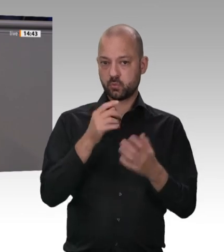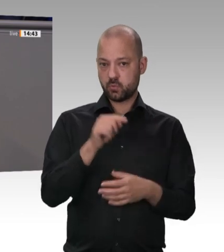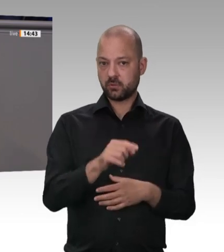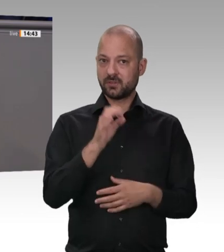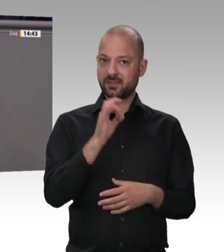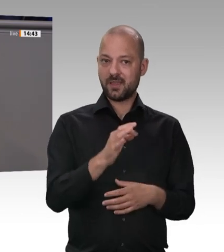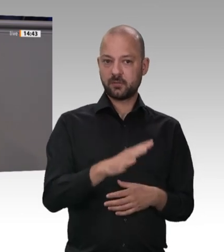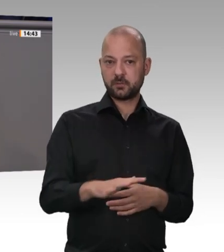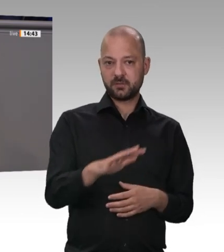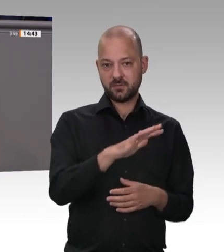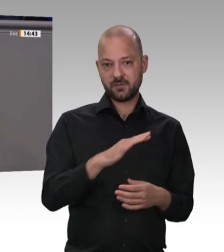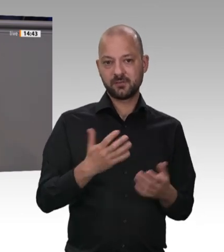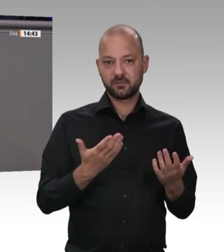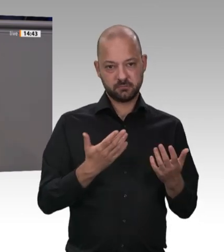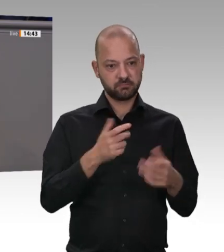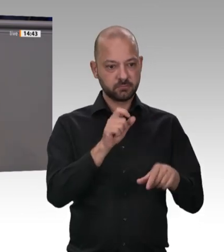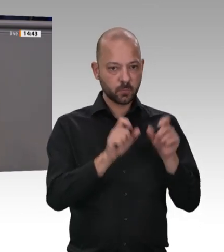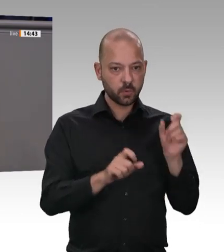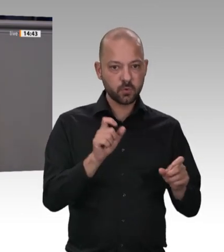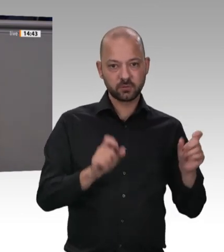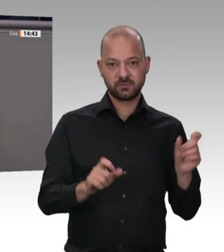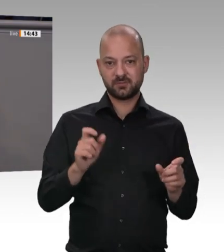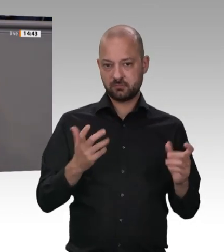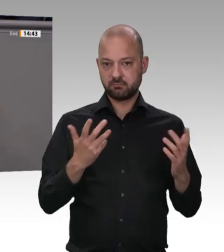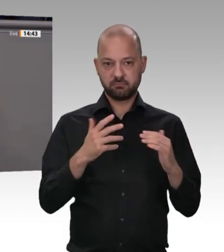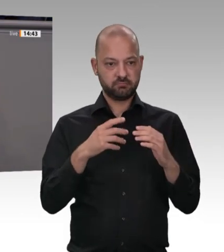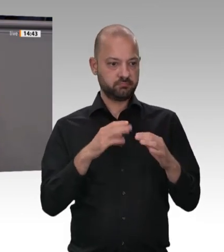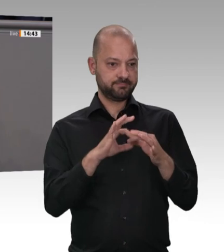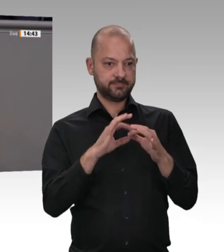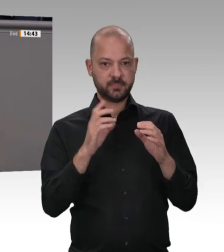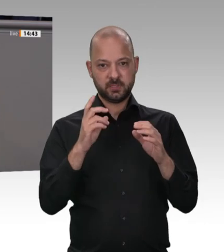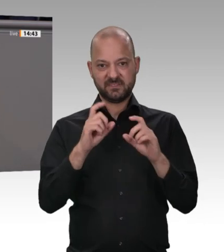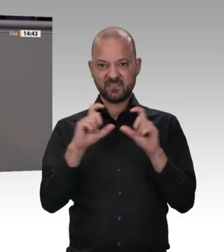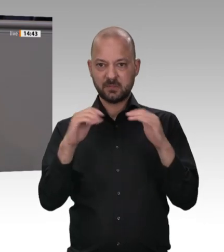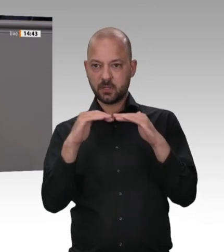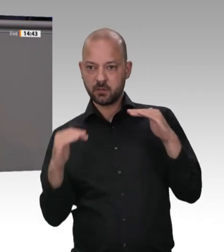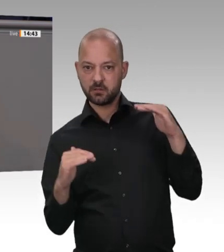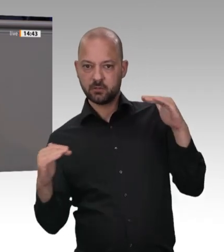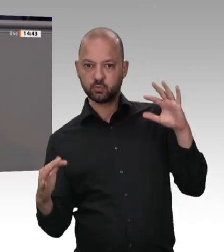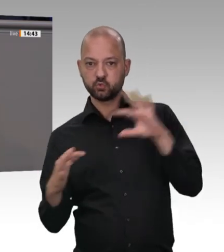aber es sind eben keine Arbeitnehmerinnen und Arbeitnehmer des Konzerns. Deshalb funktionieren viele der Kontrollen,